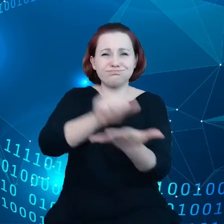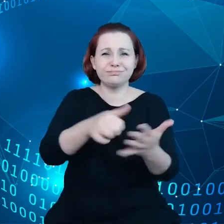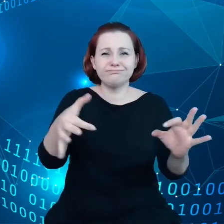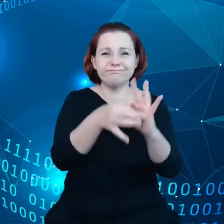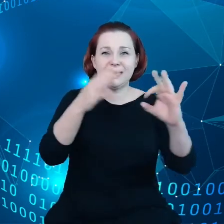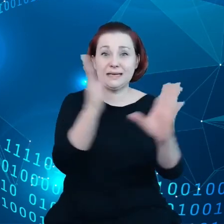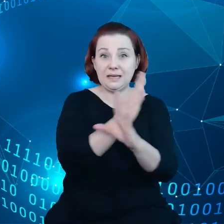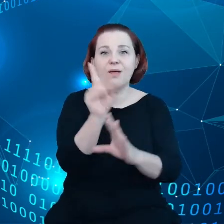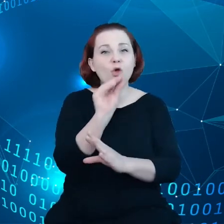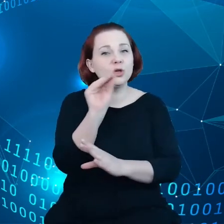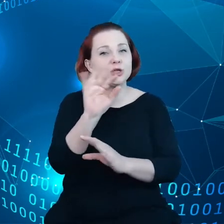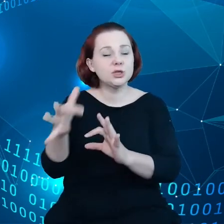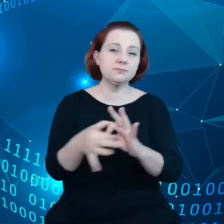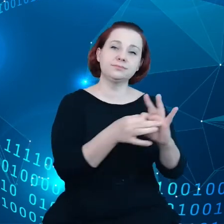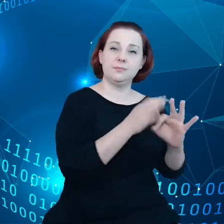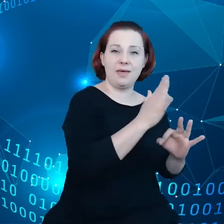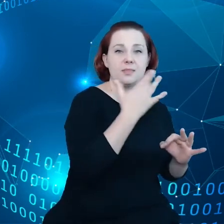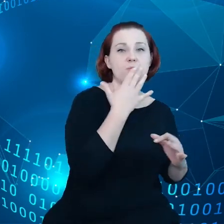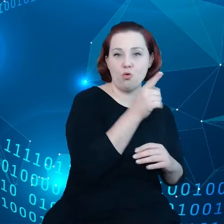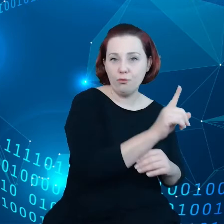jeszcze do tego powrócę.